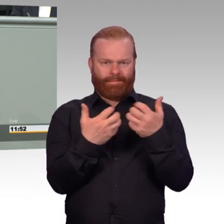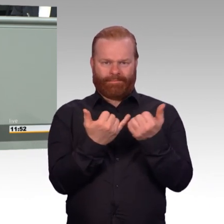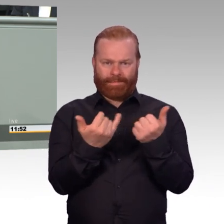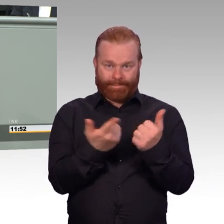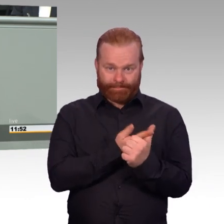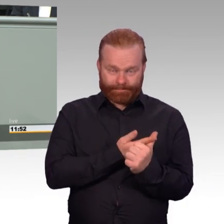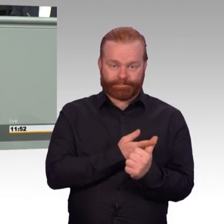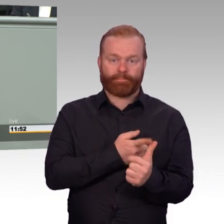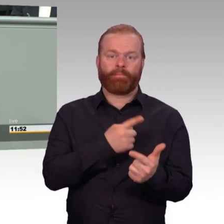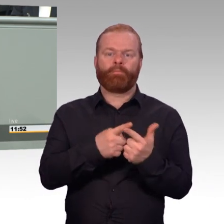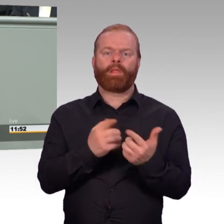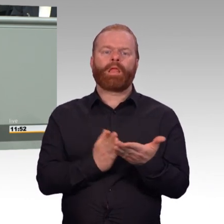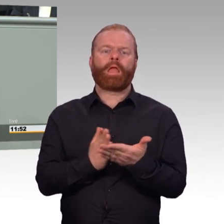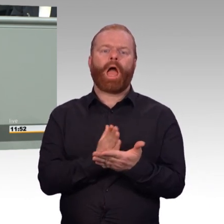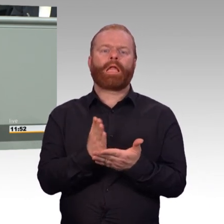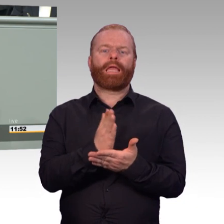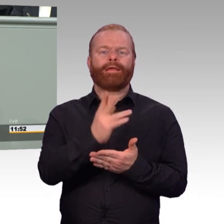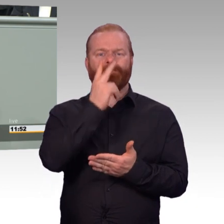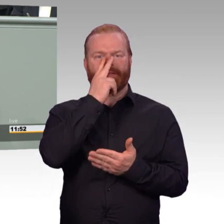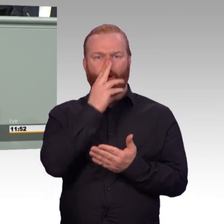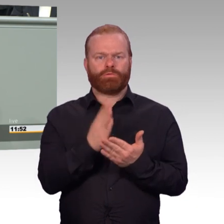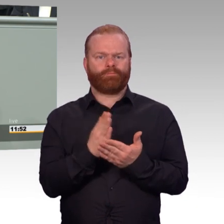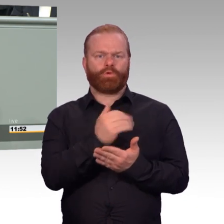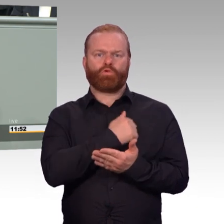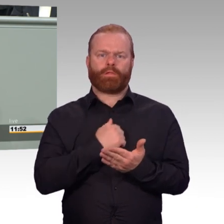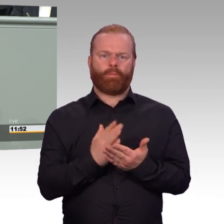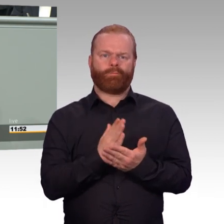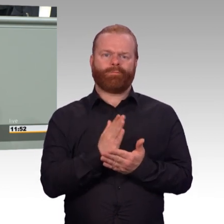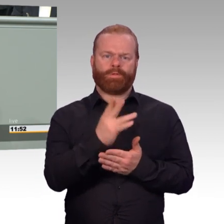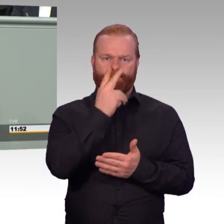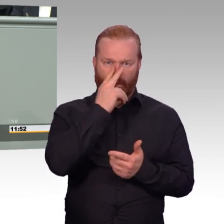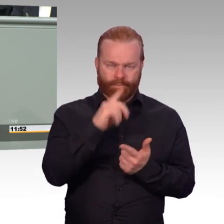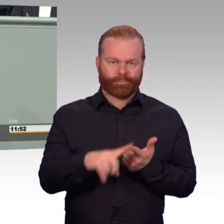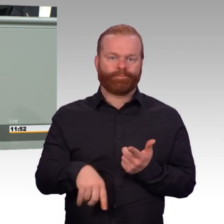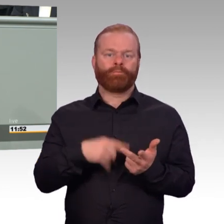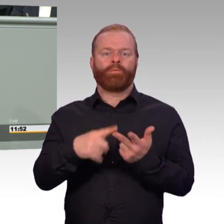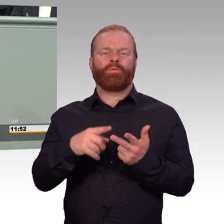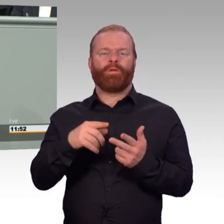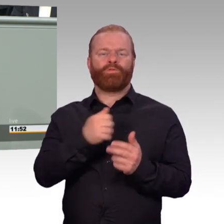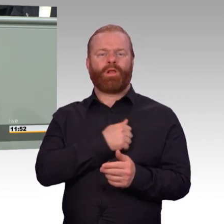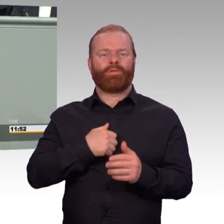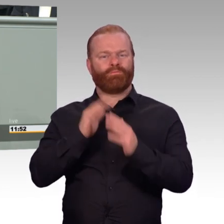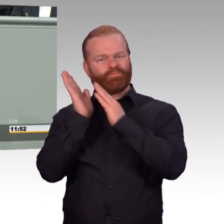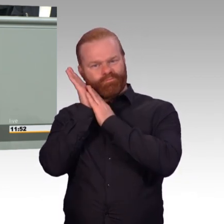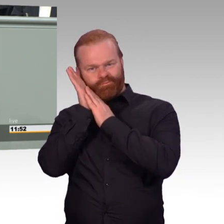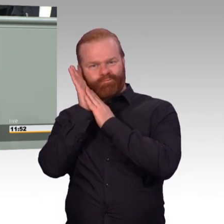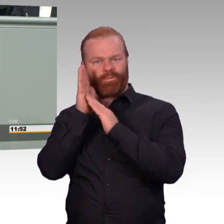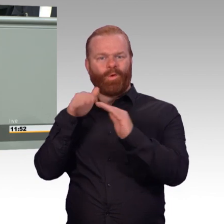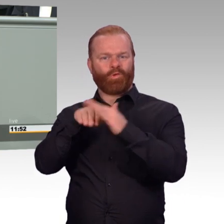Und ich möchte einige Beispiele daraus exemplarisch nennen. Wir verbessern für unsere freiwillig Wehrdienstleistenden